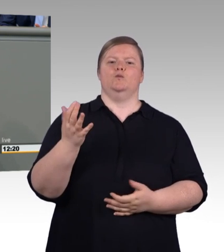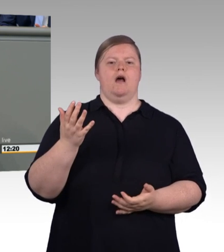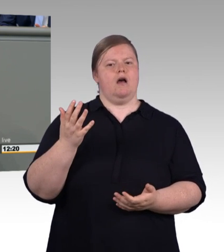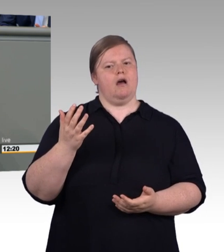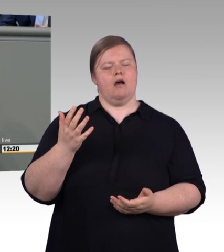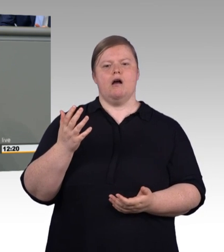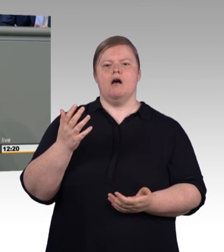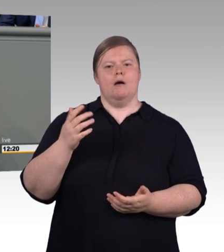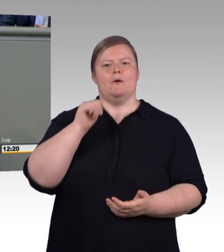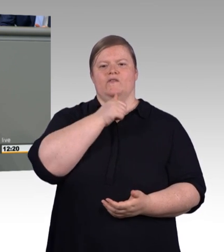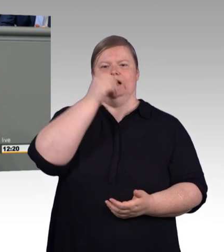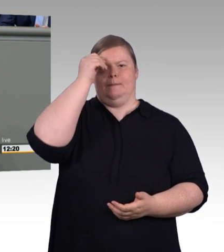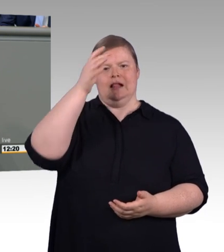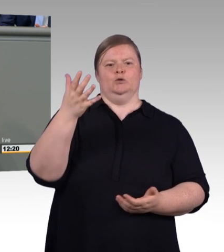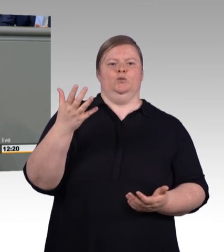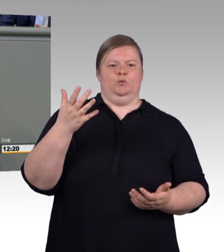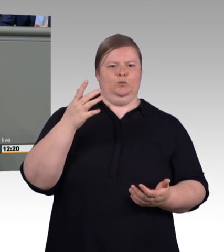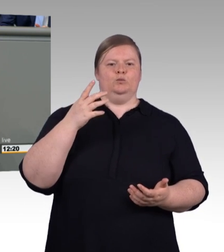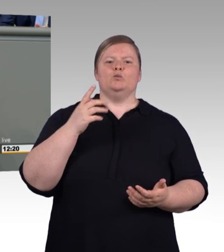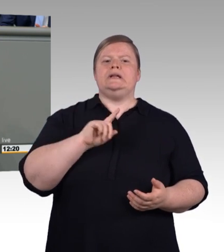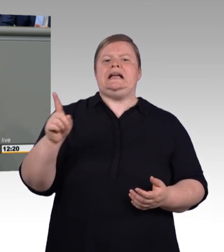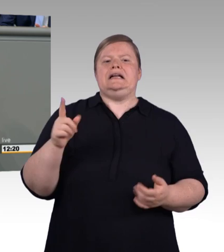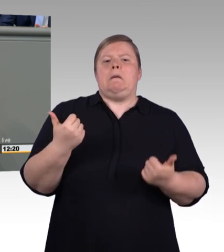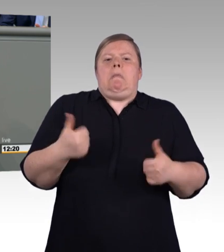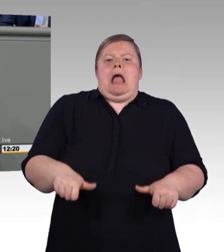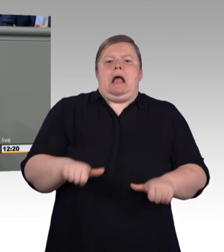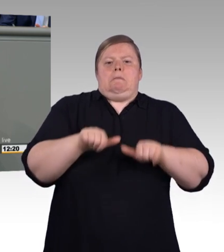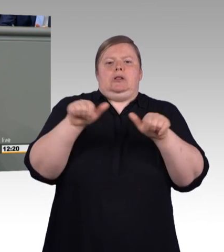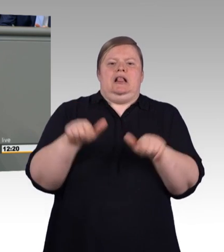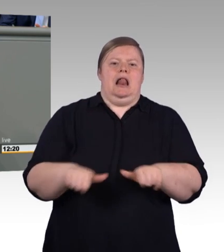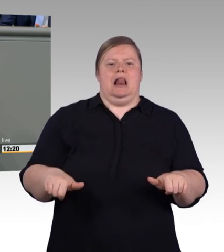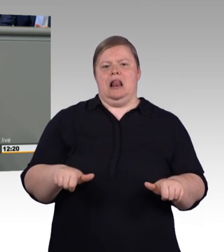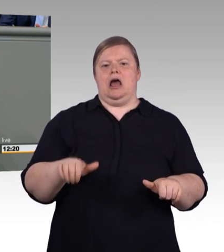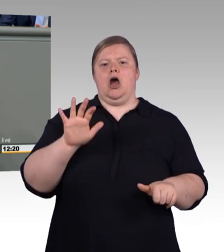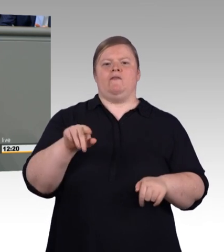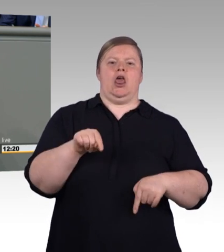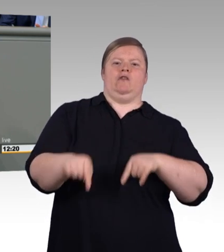Exzellente berufliche Bildung treibt Innovation und Erfolg im Handwerk.